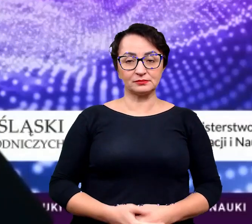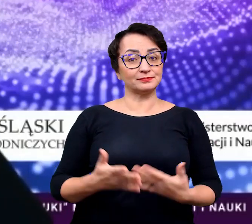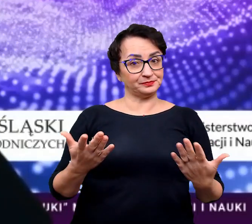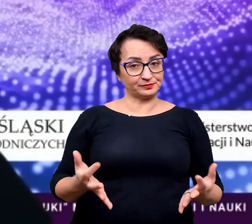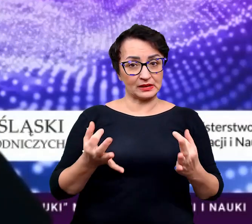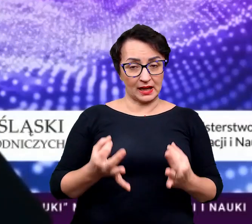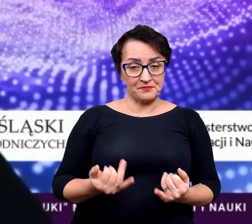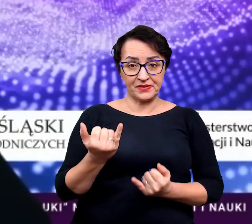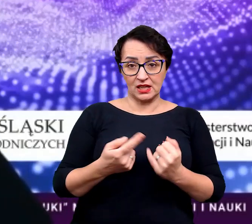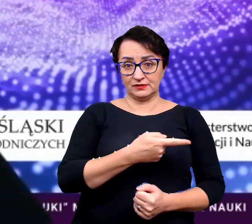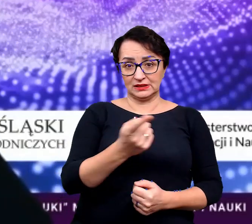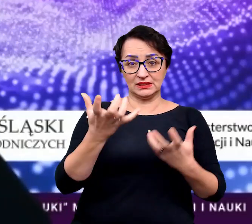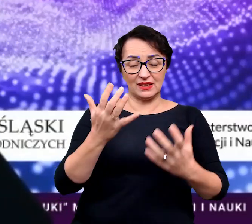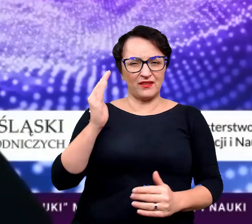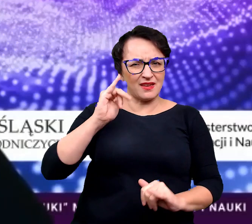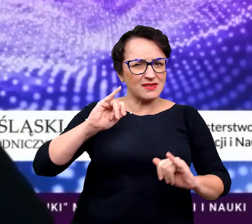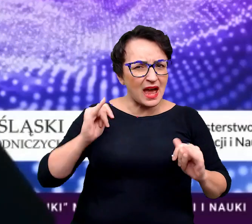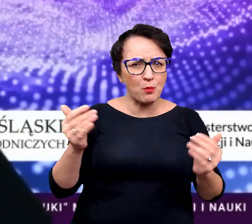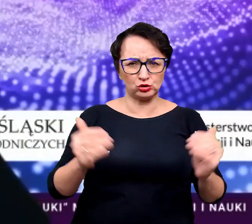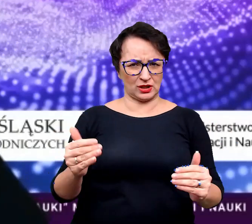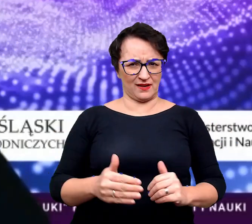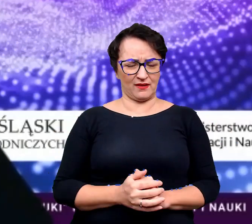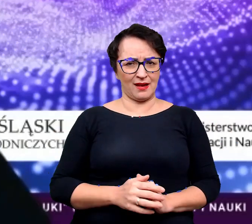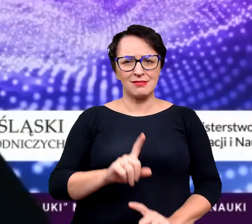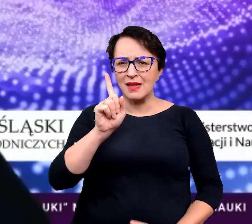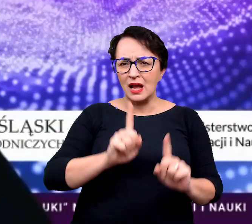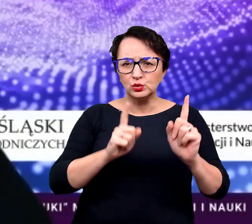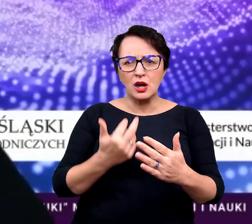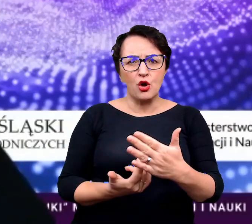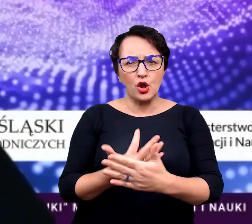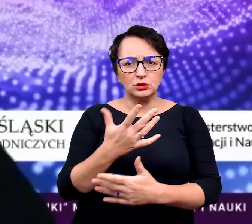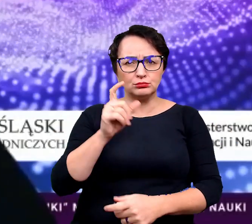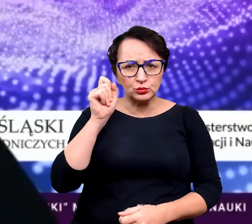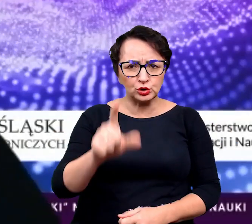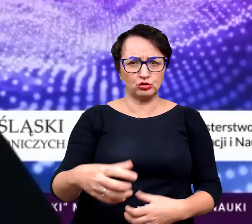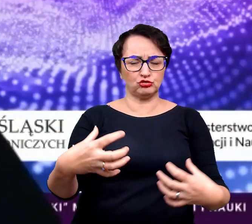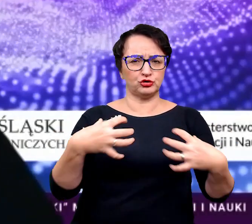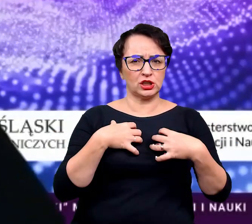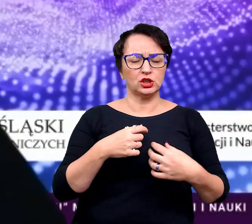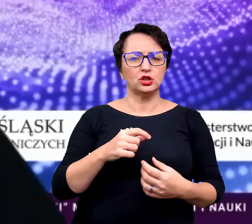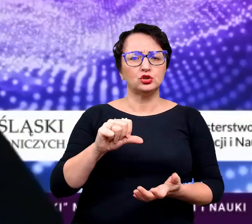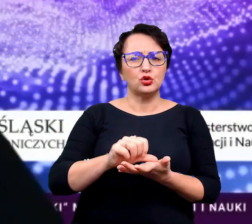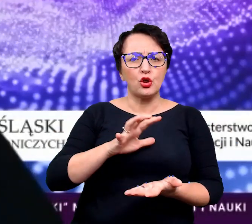I teraz, jeżeli chcecie wiedzieć, jak to się dzieję, że niektóre rośliny żyją w środowiskach,